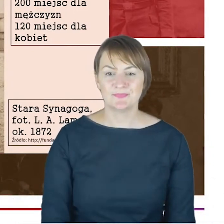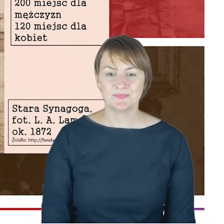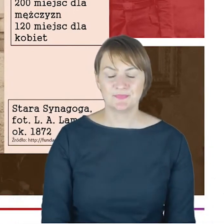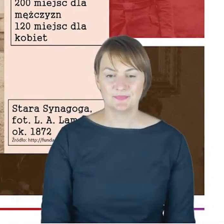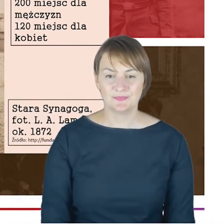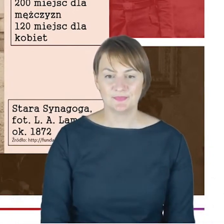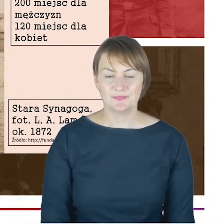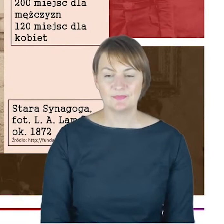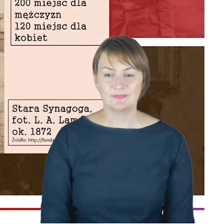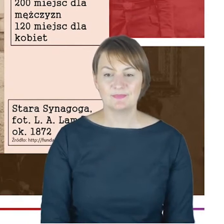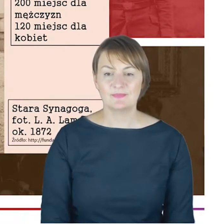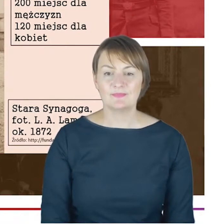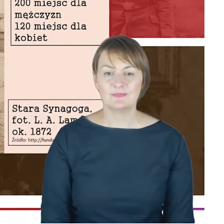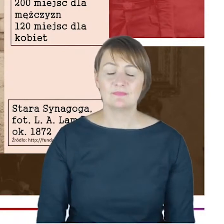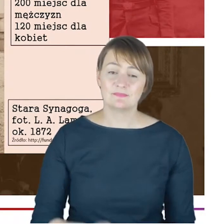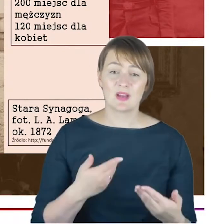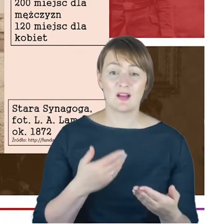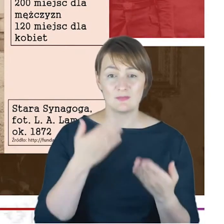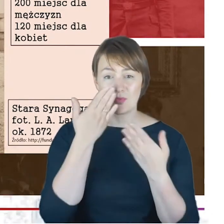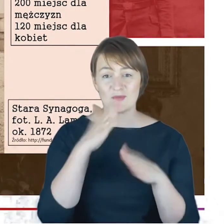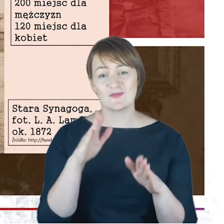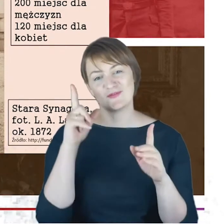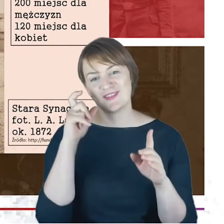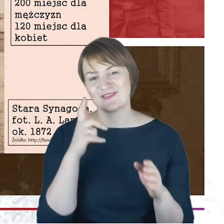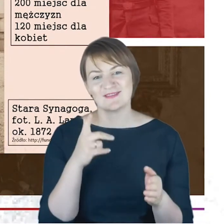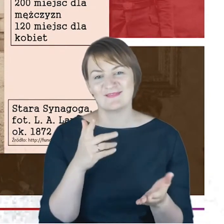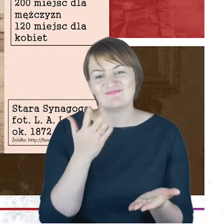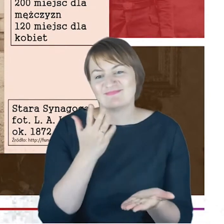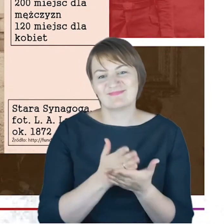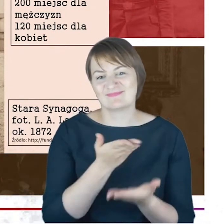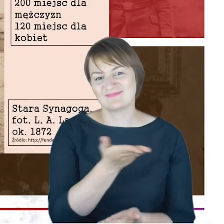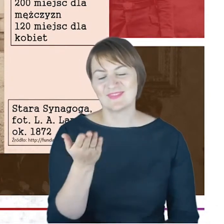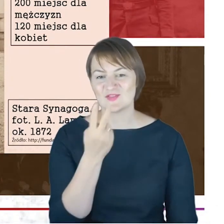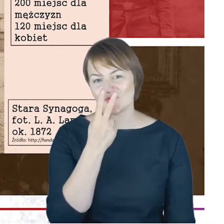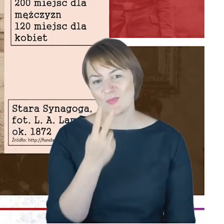nie tylko jako taki materiał ilustracyjny do tego, co opowiadam, tylko ponieważ to są, Drodzy Państwo,